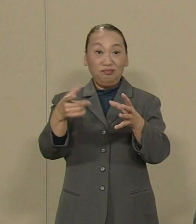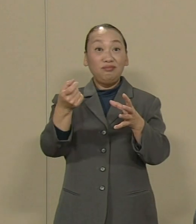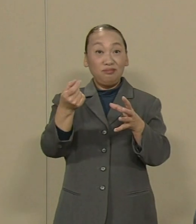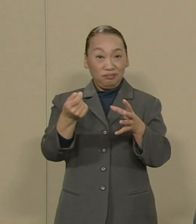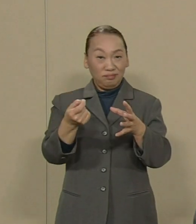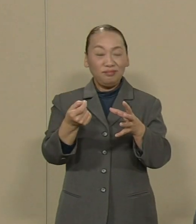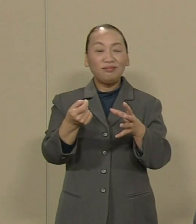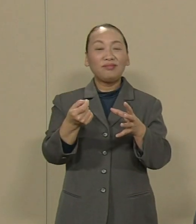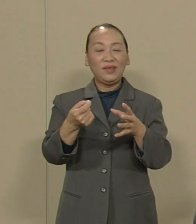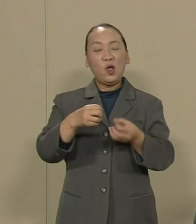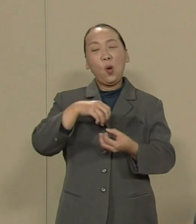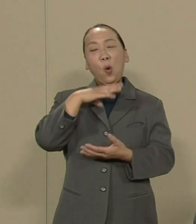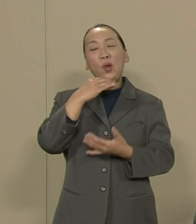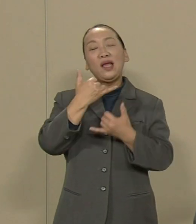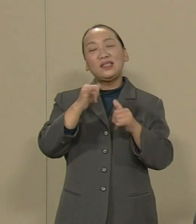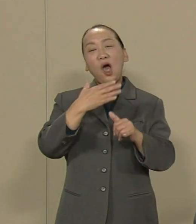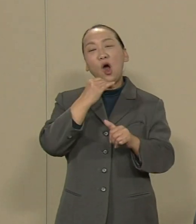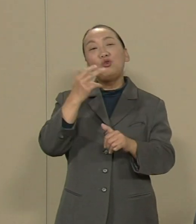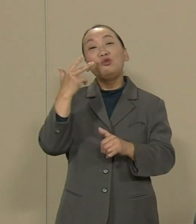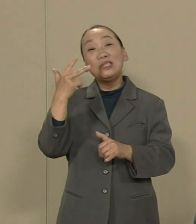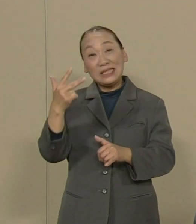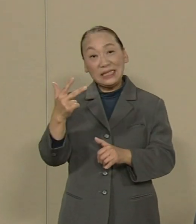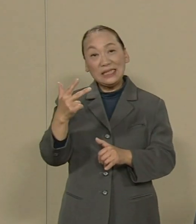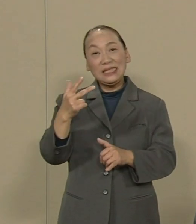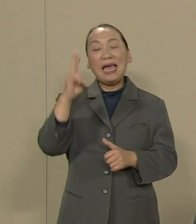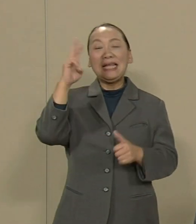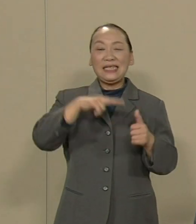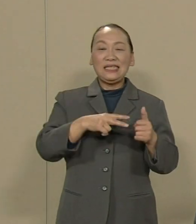高齢者の福祉や認可保育所の増設